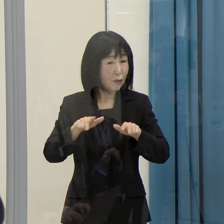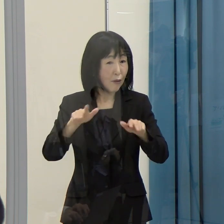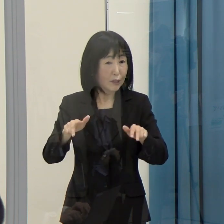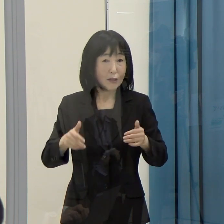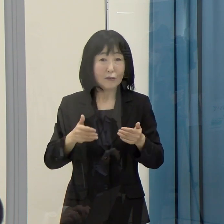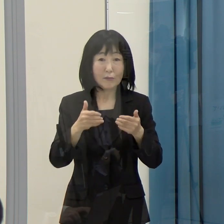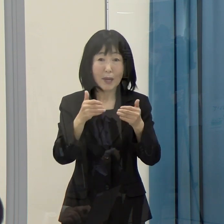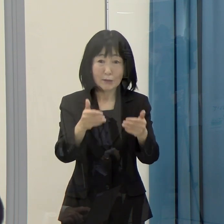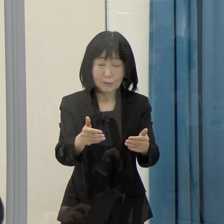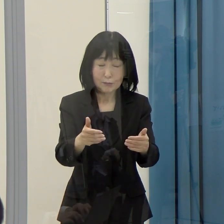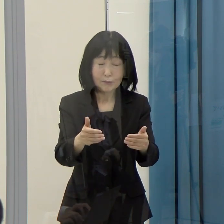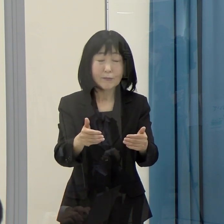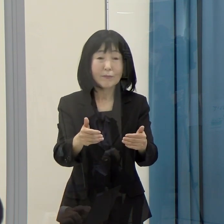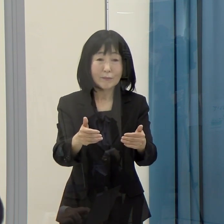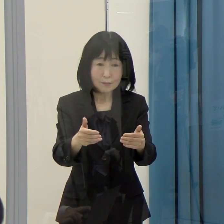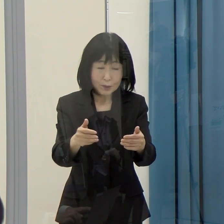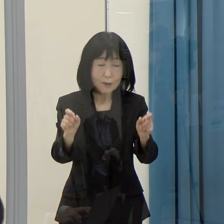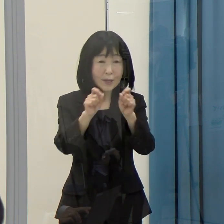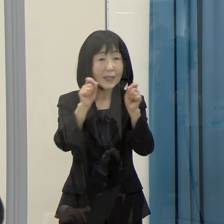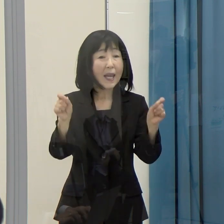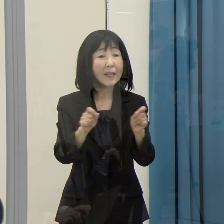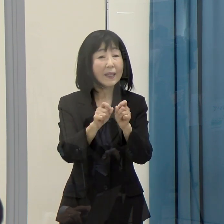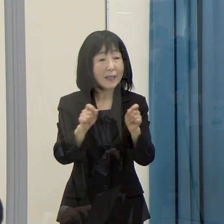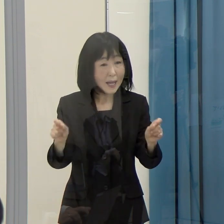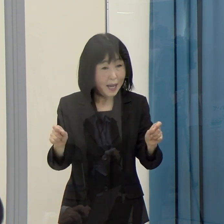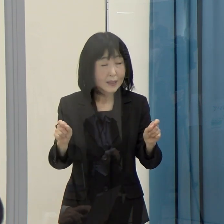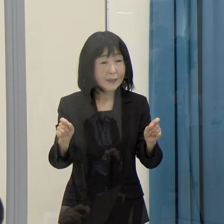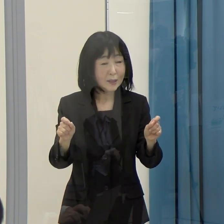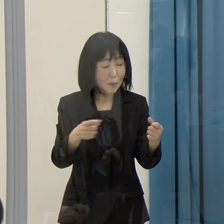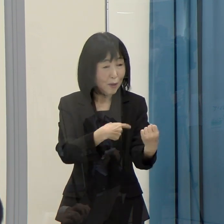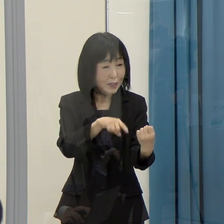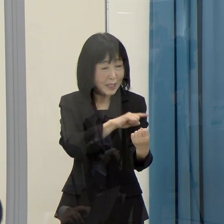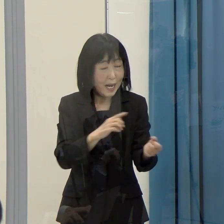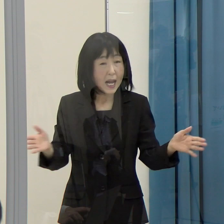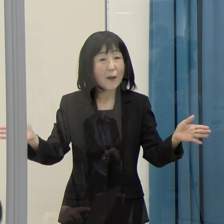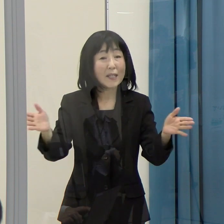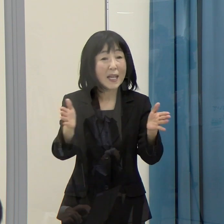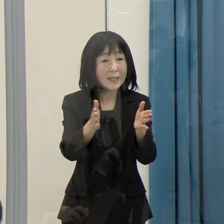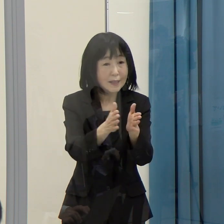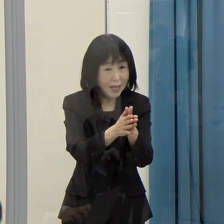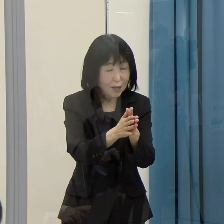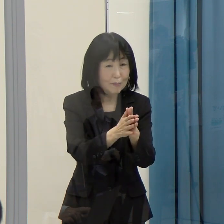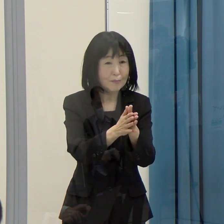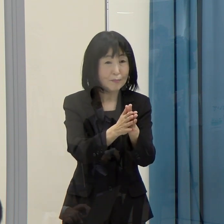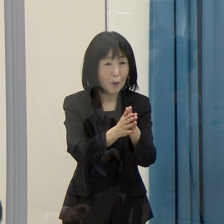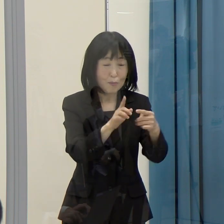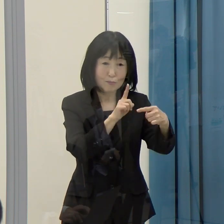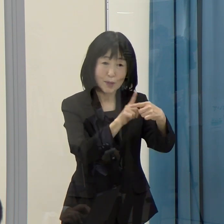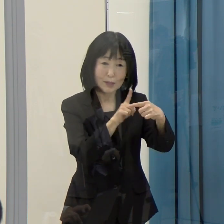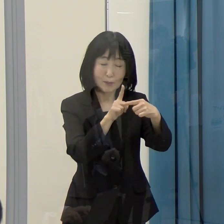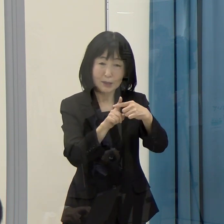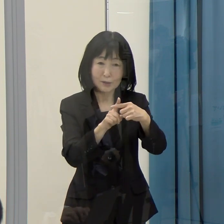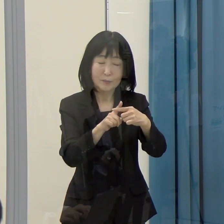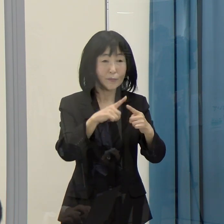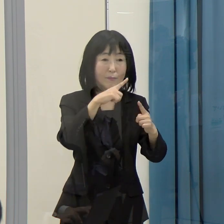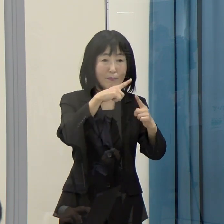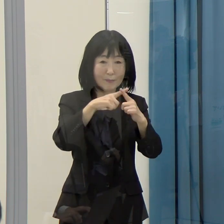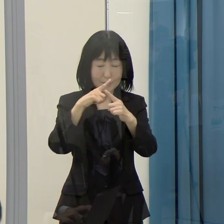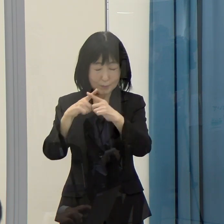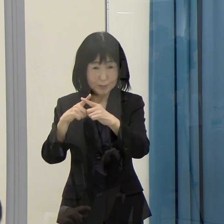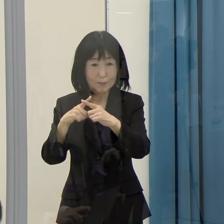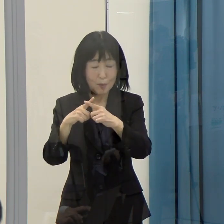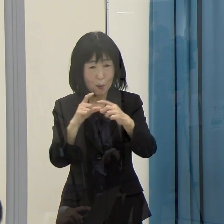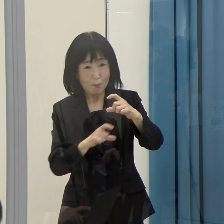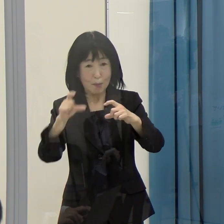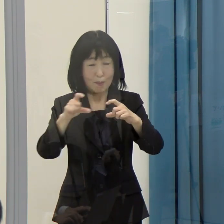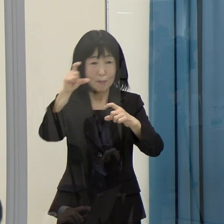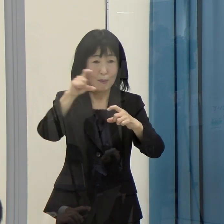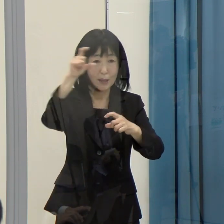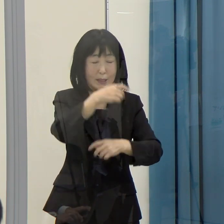このことによって、それぞれの力が合わさって、あるいは掛け算になって、大きな効果をもたらすものであると申し上げています。